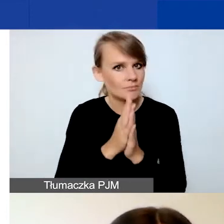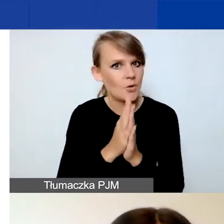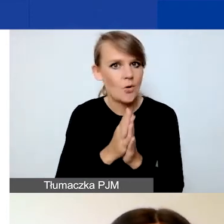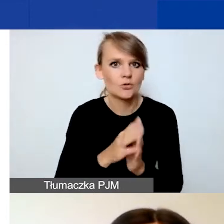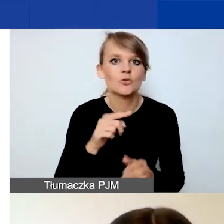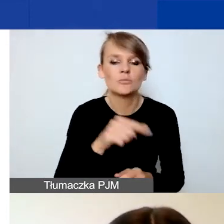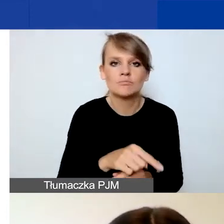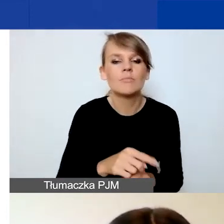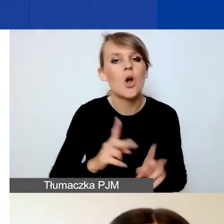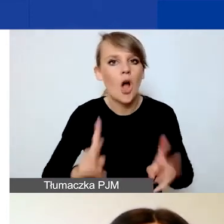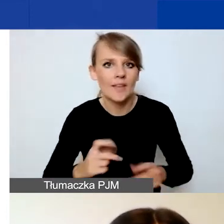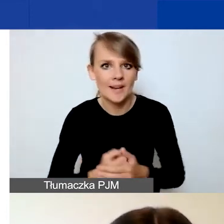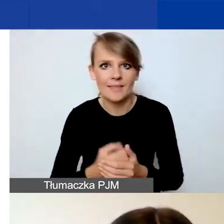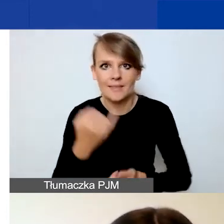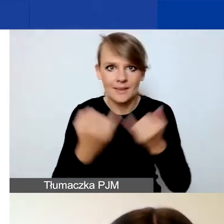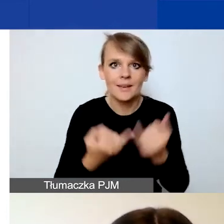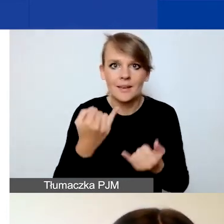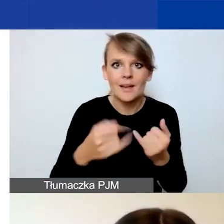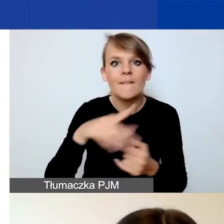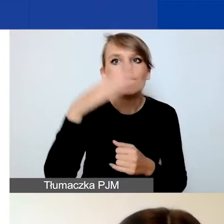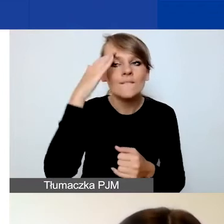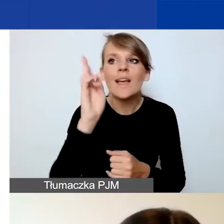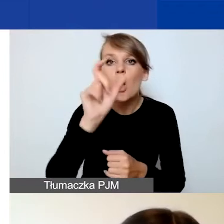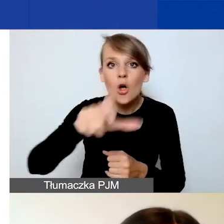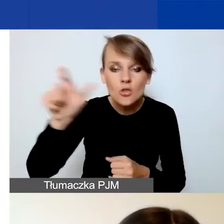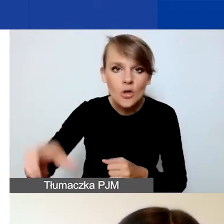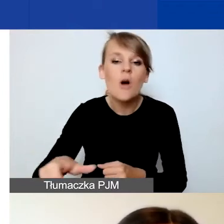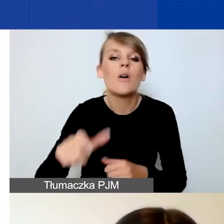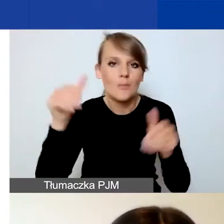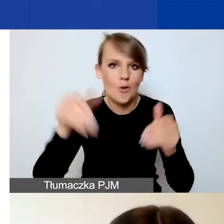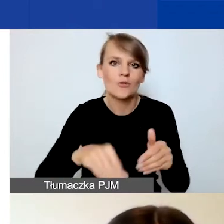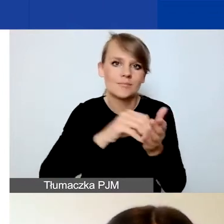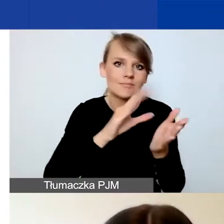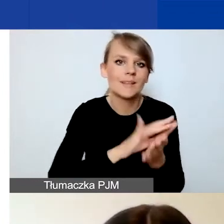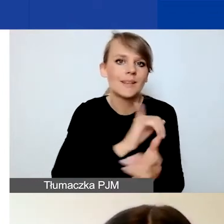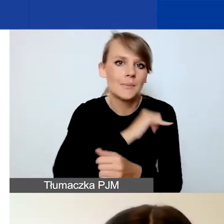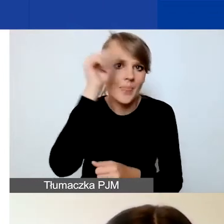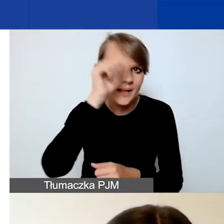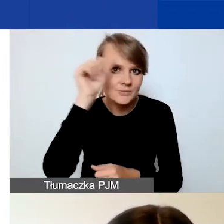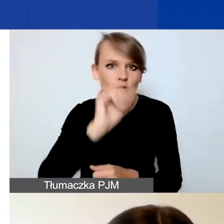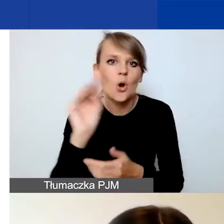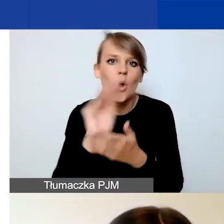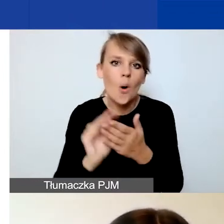Jeżeli już wiecie, kto to jest, możecie podać imię, nazwisko, opisać dorobek tej osoby.